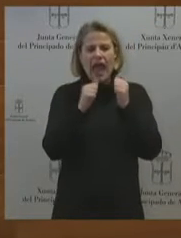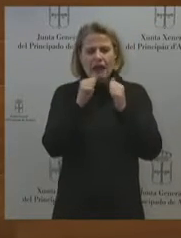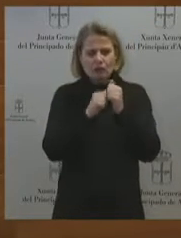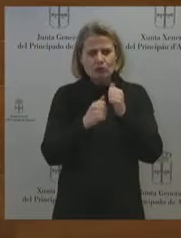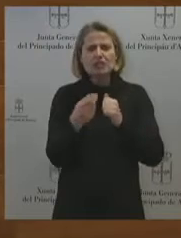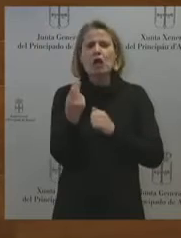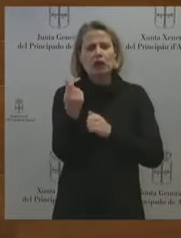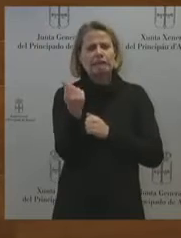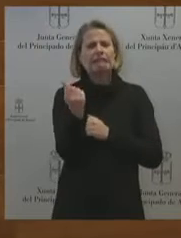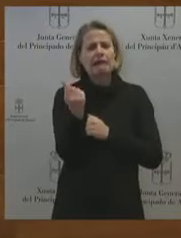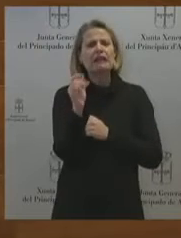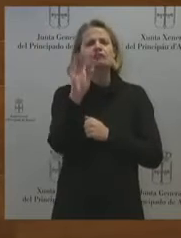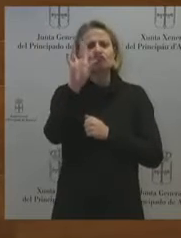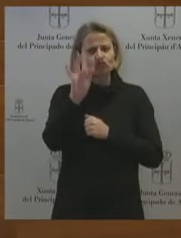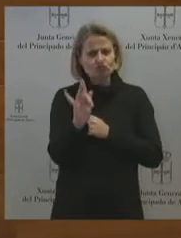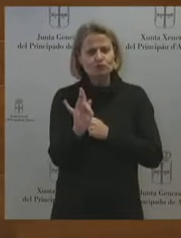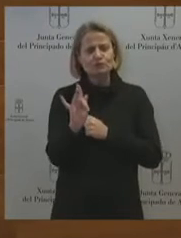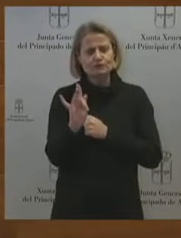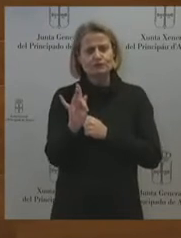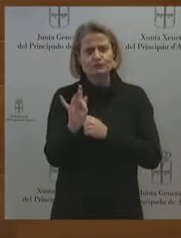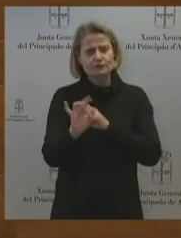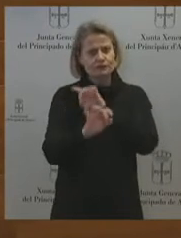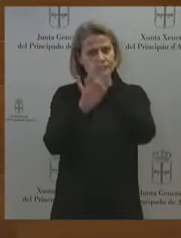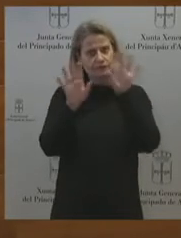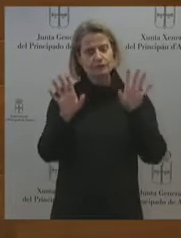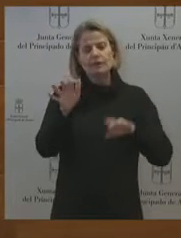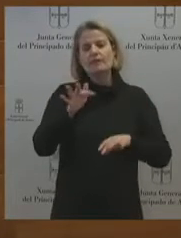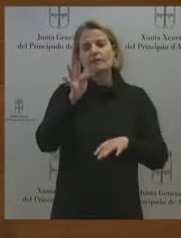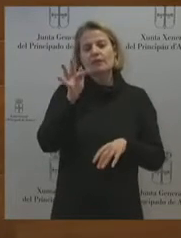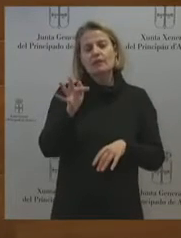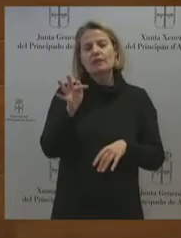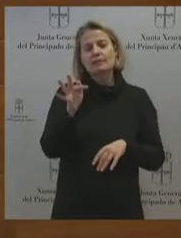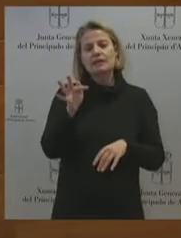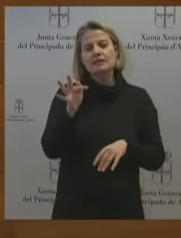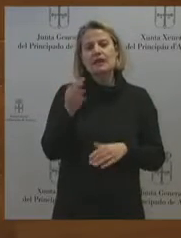que tenemos que hacer, es pedir la intervención de la SEPI. No hay otro camino. Consejero